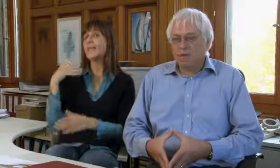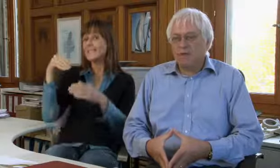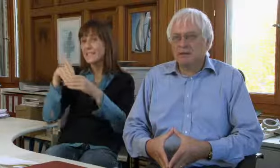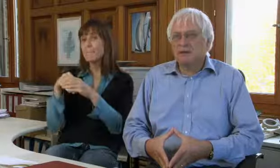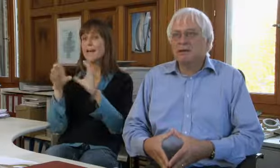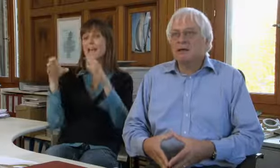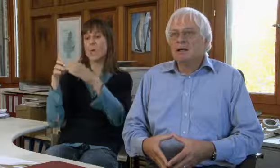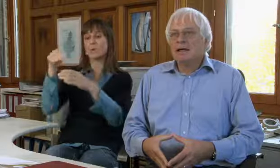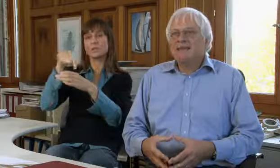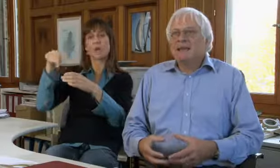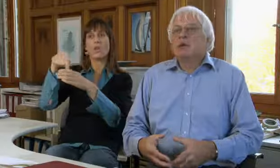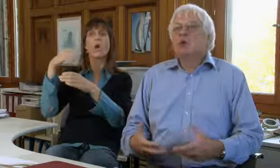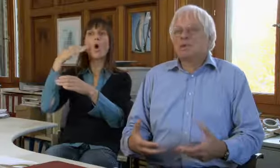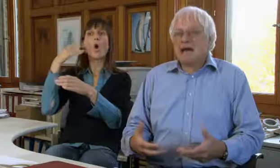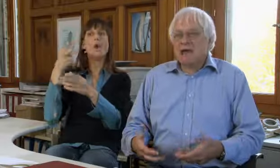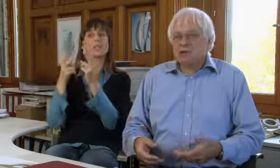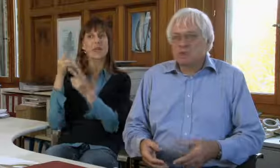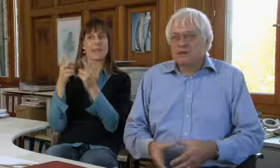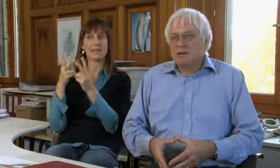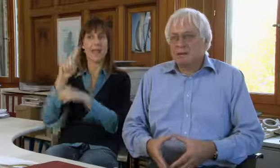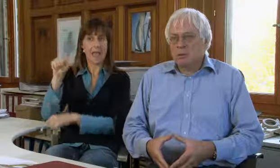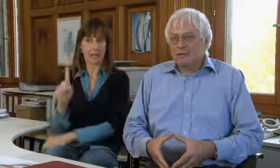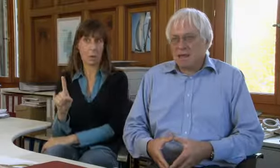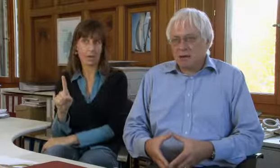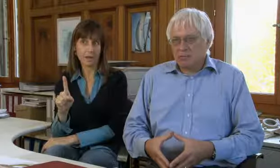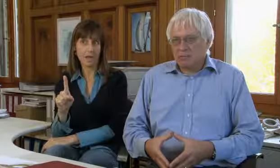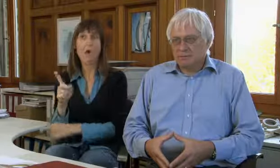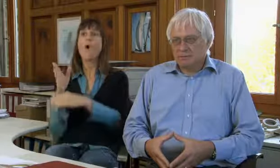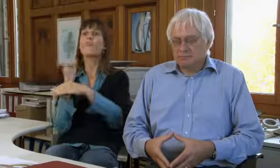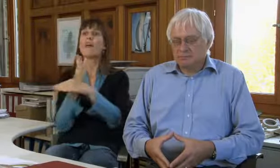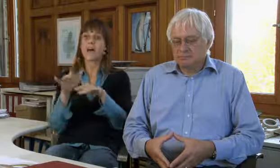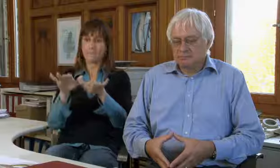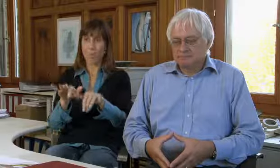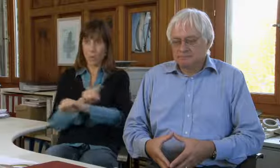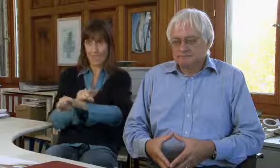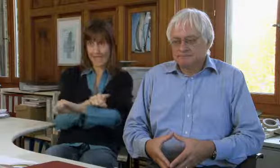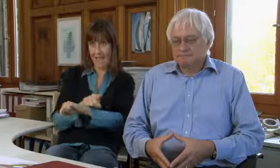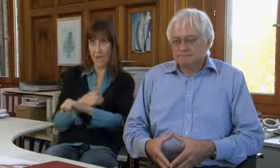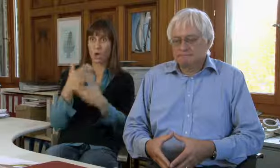Das heisst wir haben damals in der Genossenschaft Hörgeschädigten-Elektronik in der Bürozeit